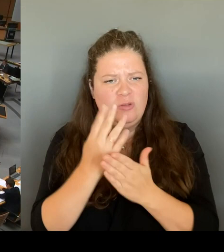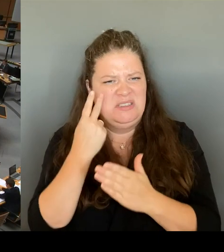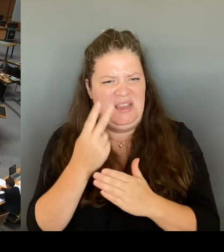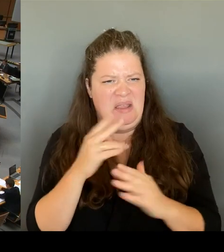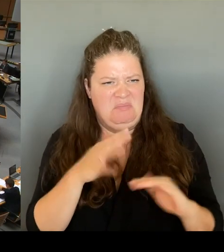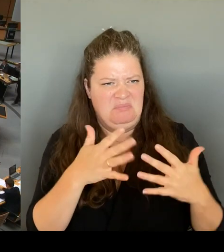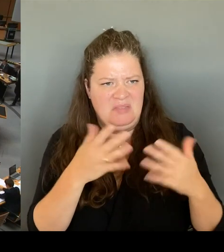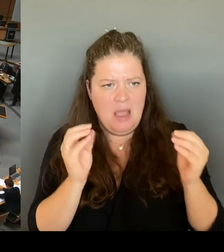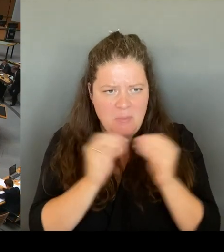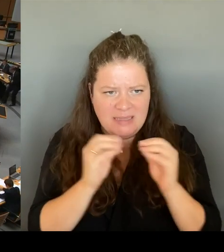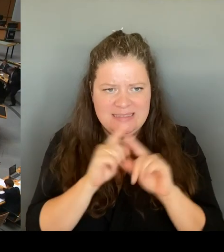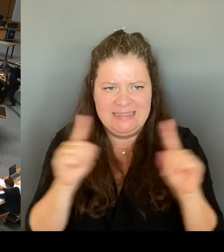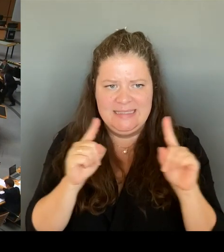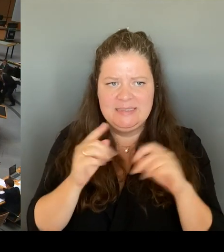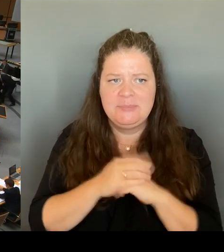Wie beurteilt denn der Senat,